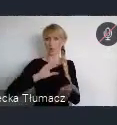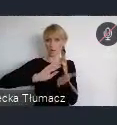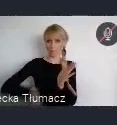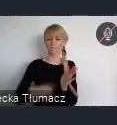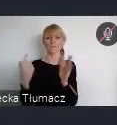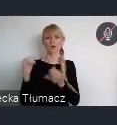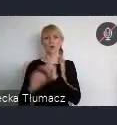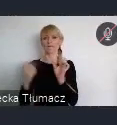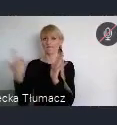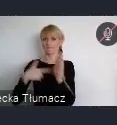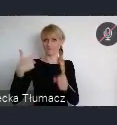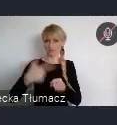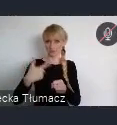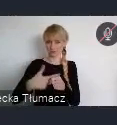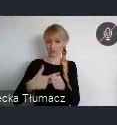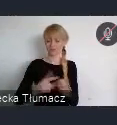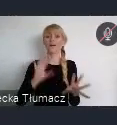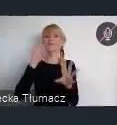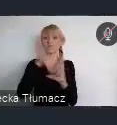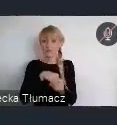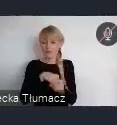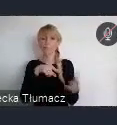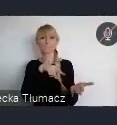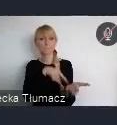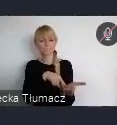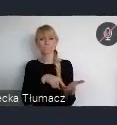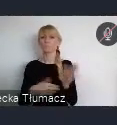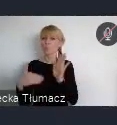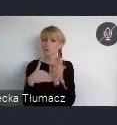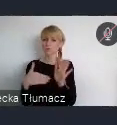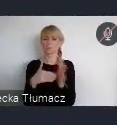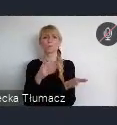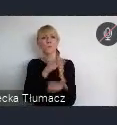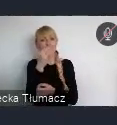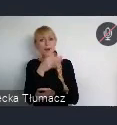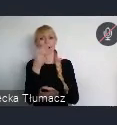Podkreśla ona potrzebę poprawy zarządzania i koordynacji polityk miejskich